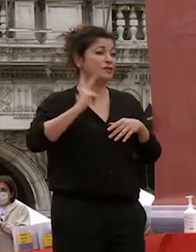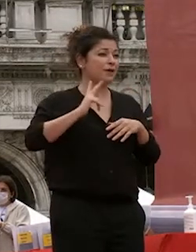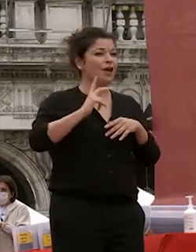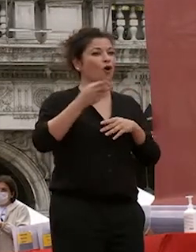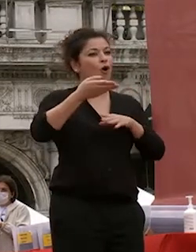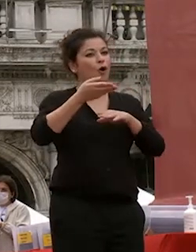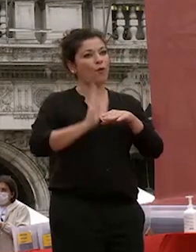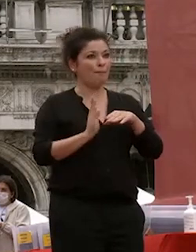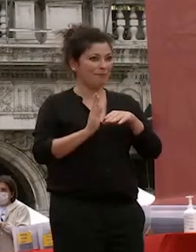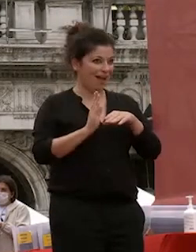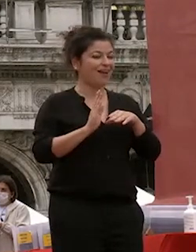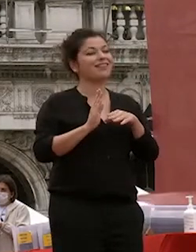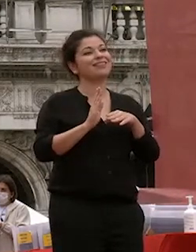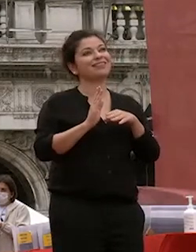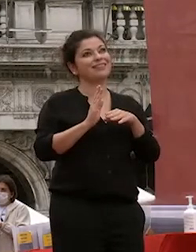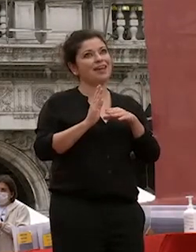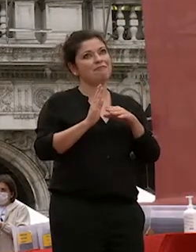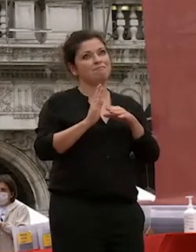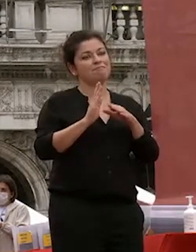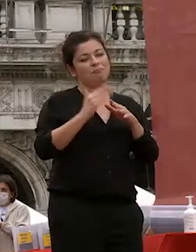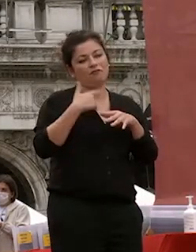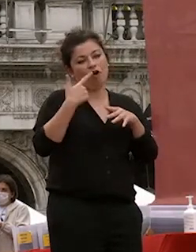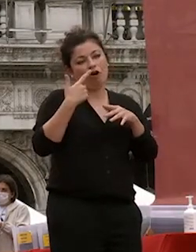sappiamo perché normalmente succede continuerà a ca foscari con i nostri